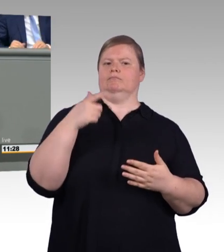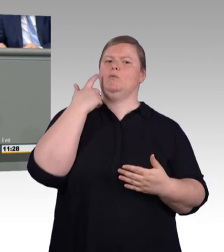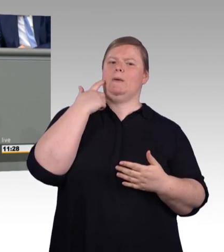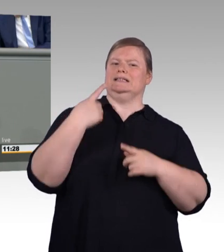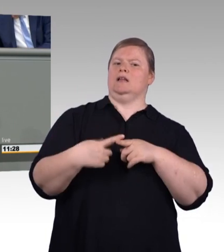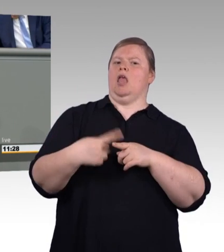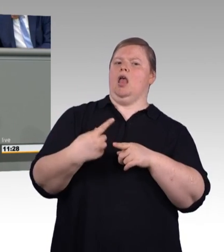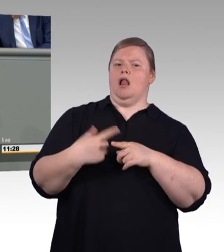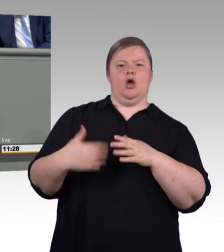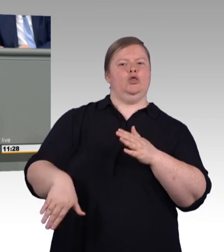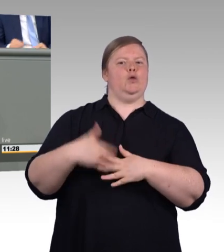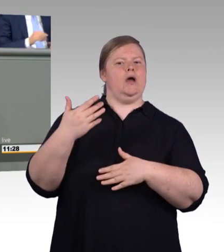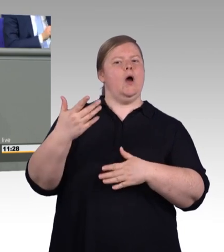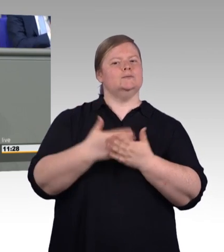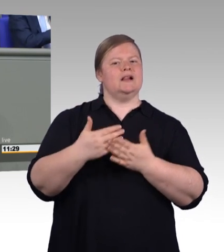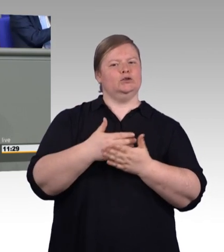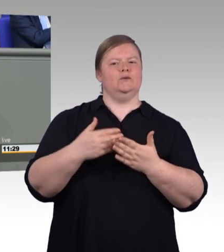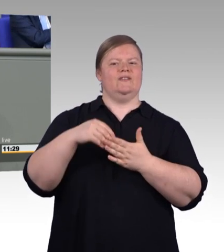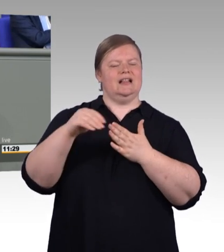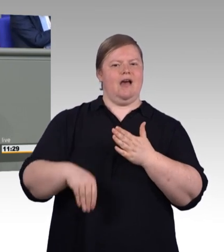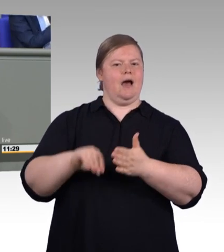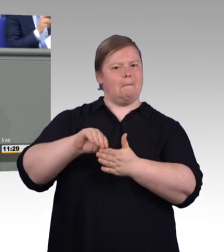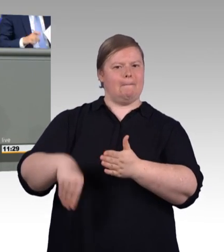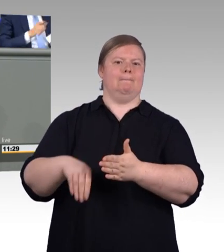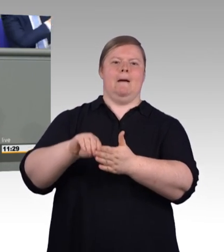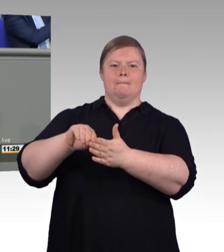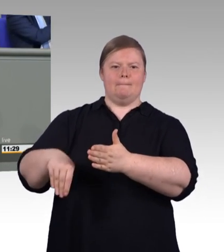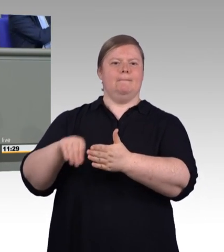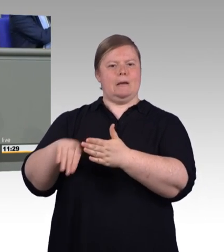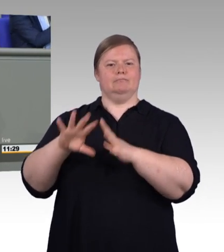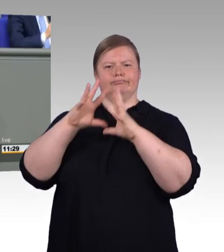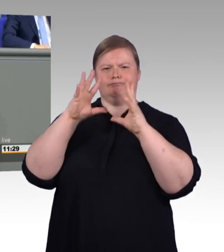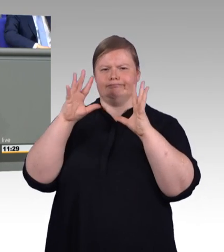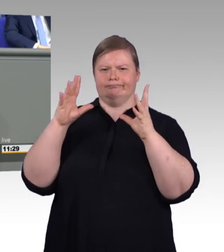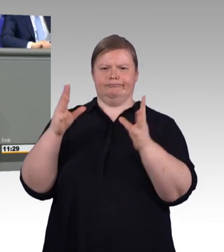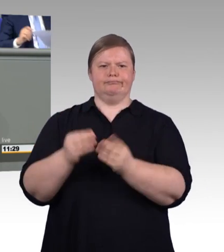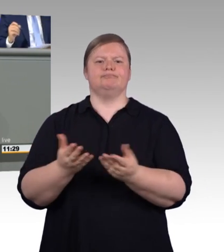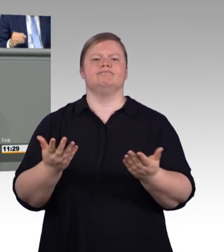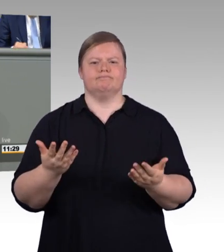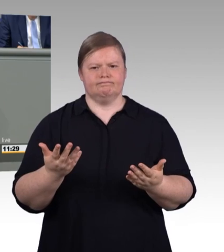auf die duale Ausbildung zur Sicherung ihrer Fachkräfte. Sie strengen sich mittlerweile sogar besonders an,